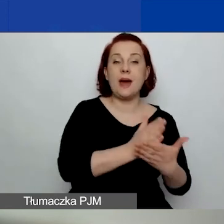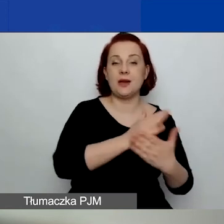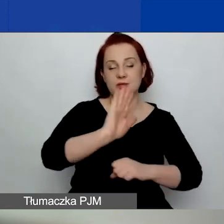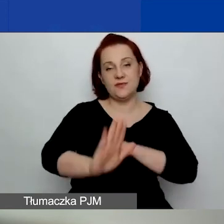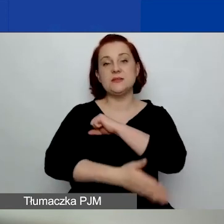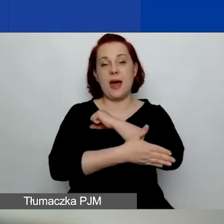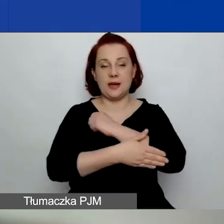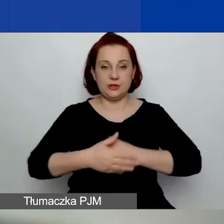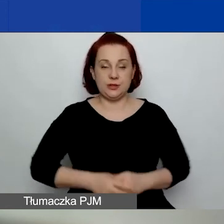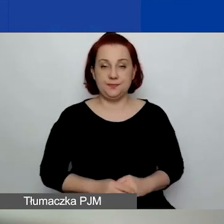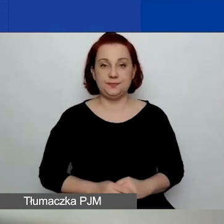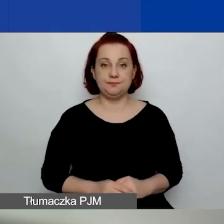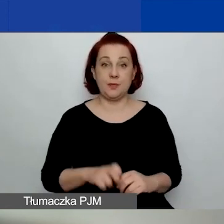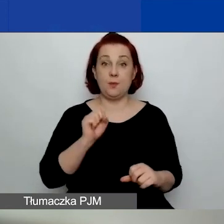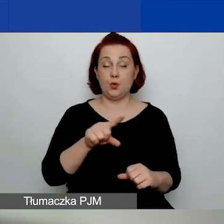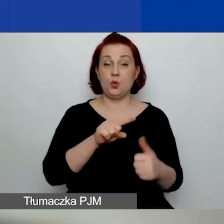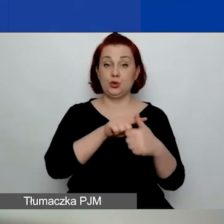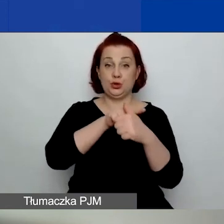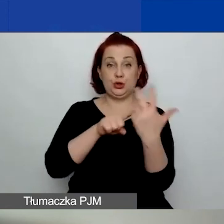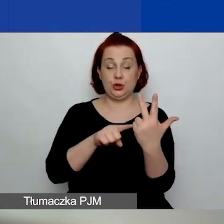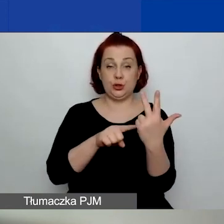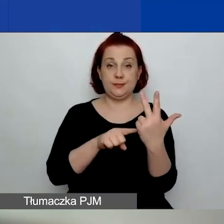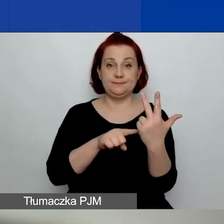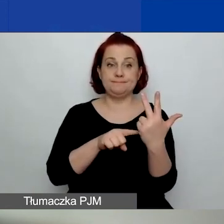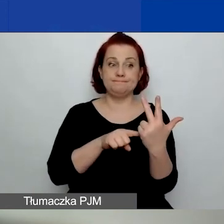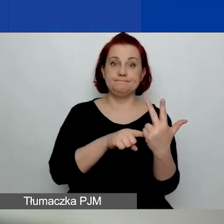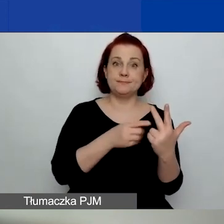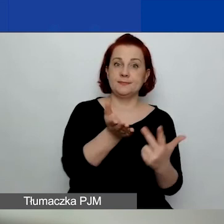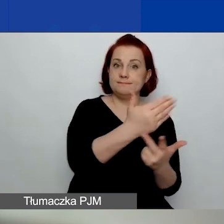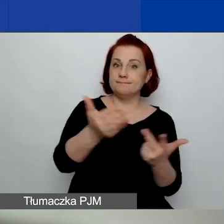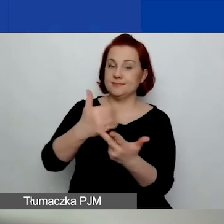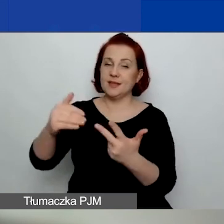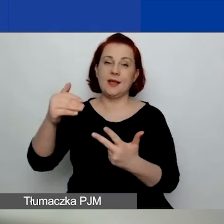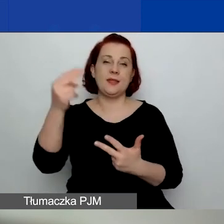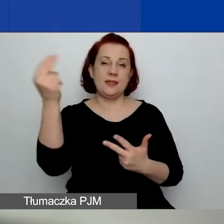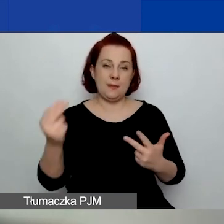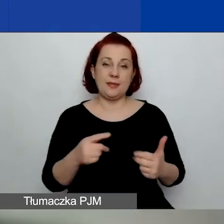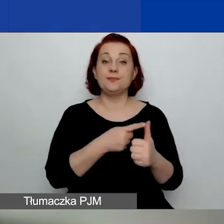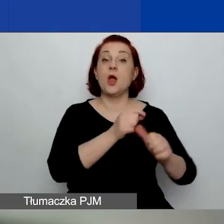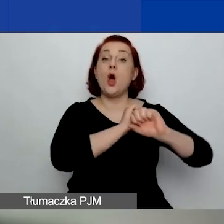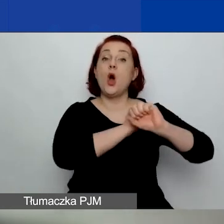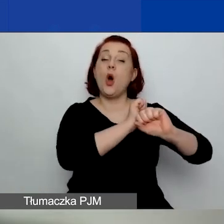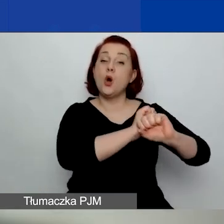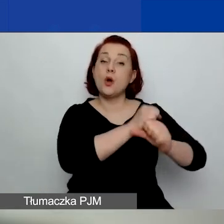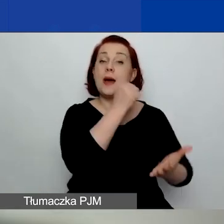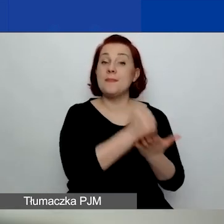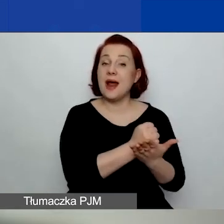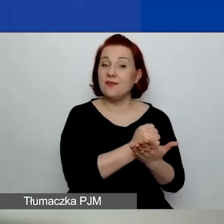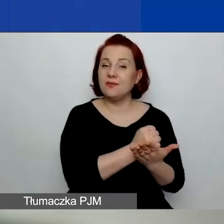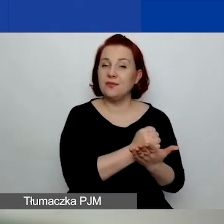Mamy trzy obszary tematyczne wsparcia. Ochrona praw człowieka, w tym kwestie związane z równością płci.